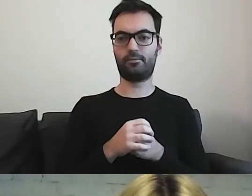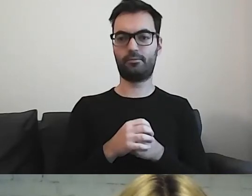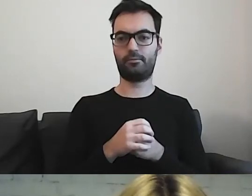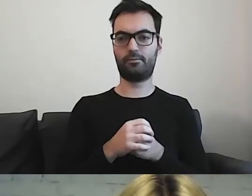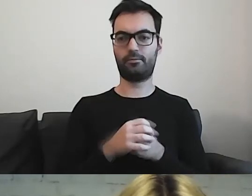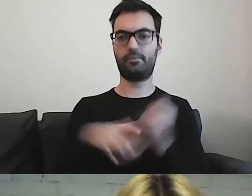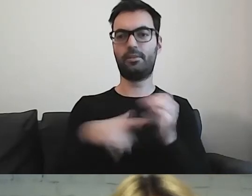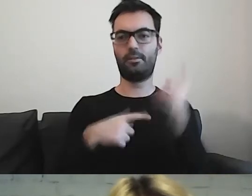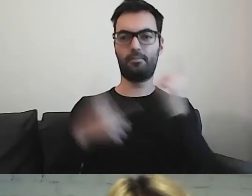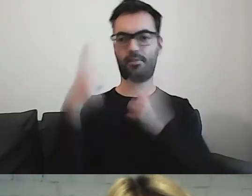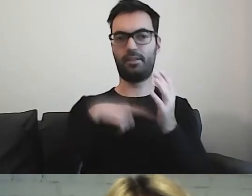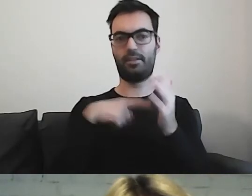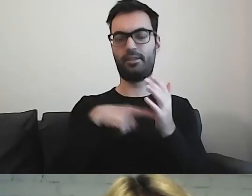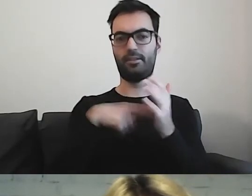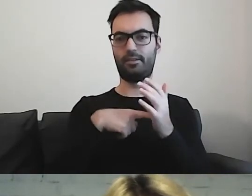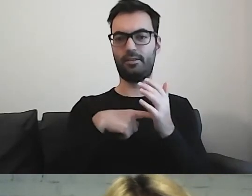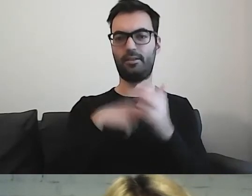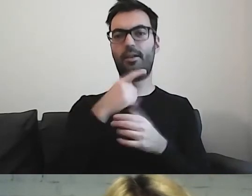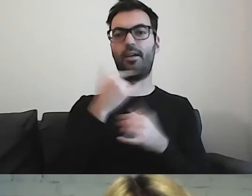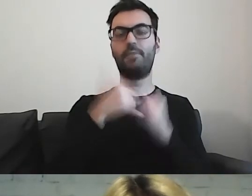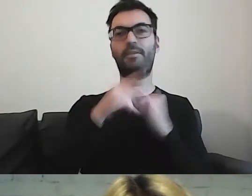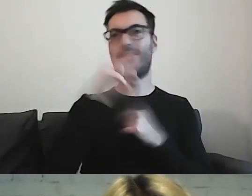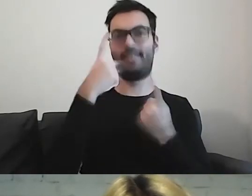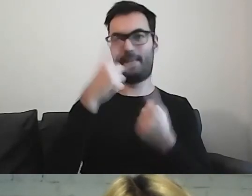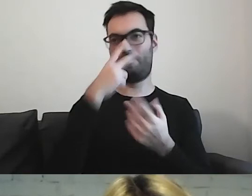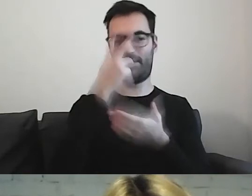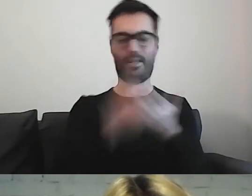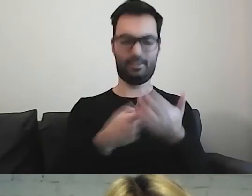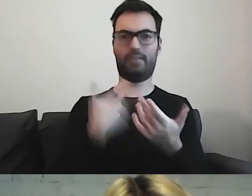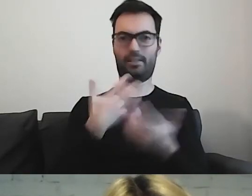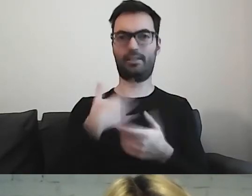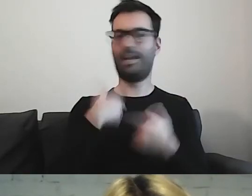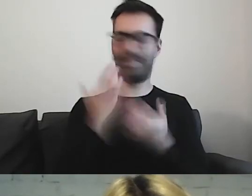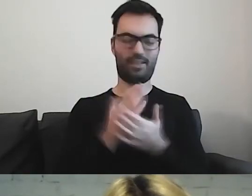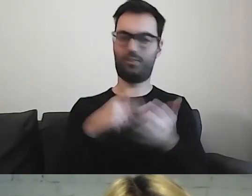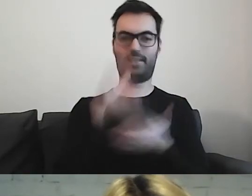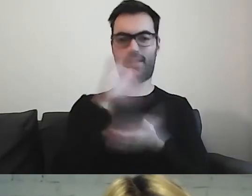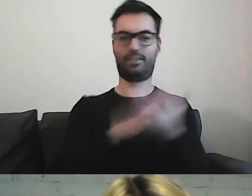Myślę, że jak państwo by zobaczyli takie teksty, to też z chęcią... Ja już tylko takie lubię czytać.